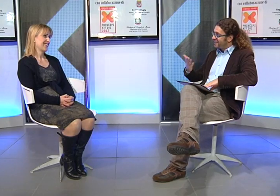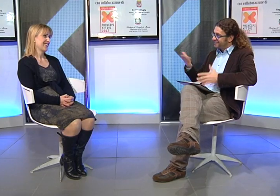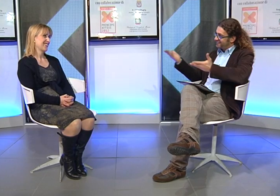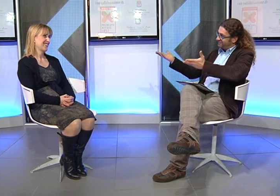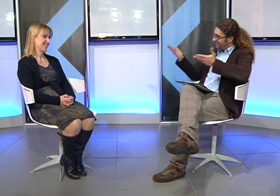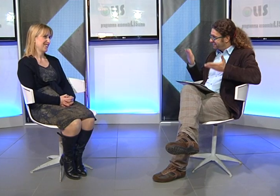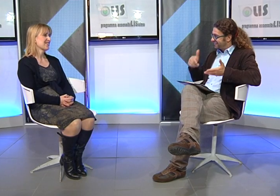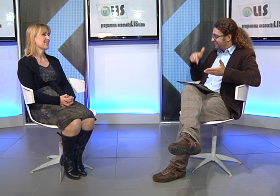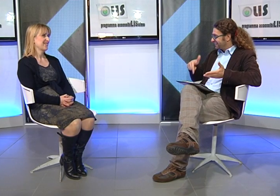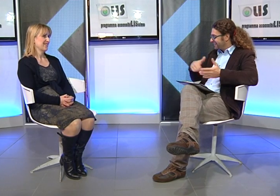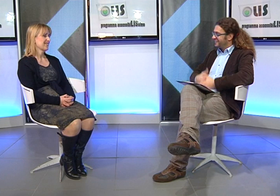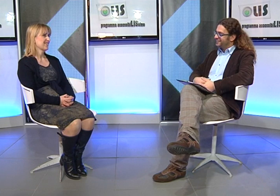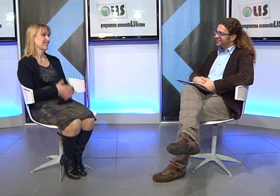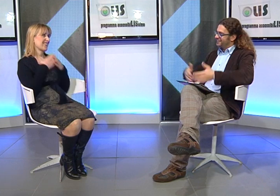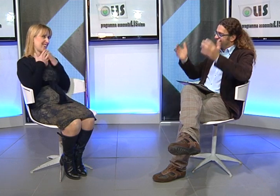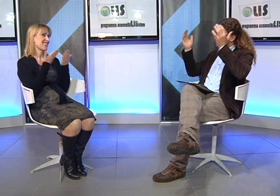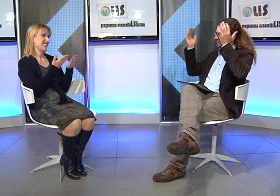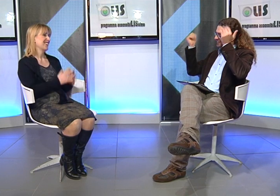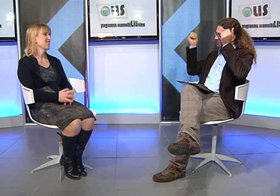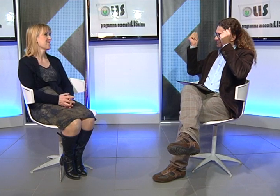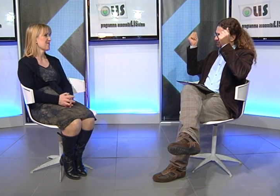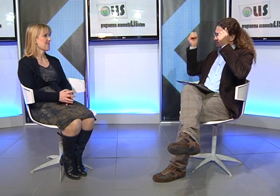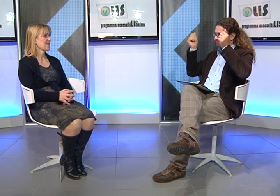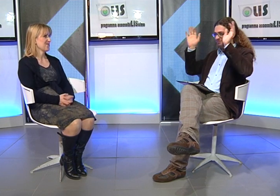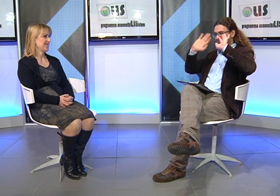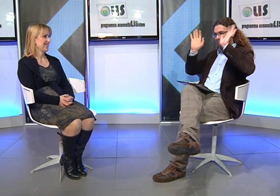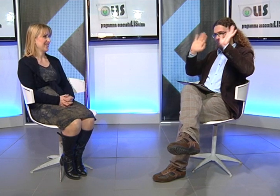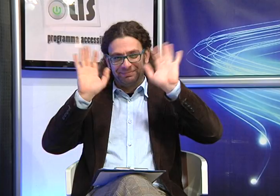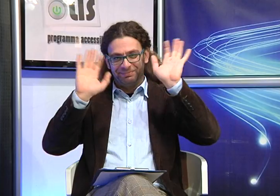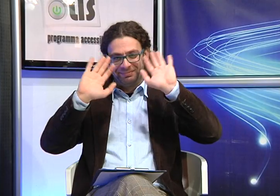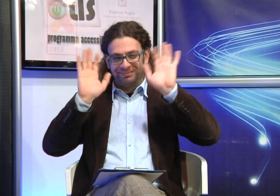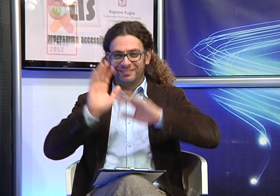Grazie di aver accettato il nostro invito. Arrivederci a tutti!